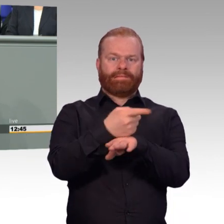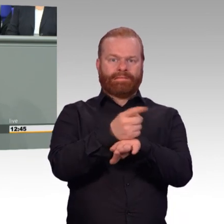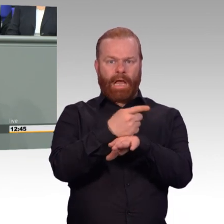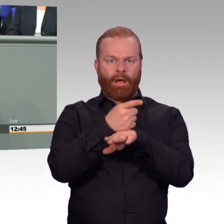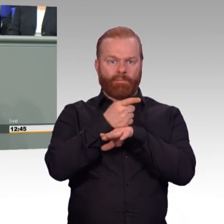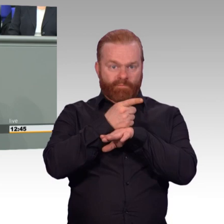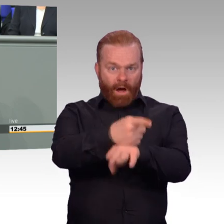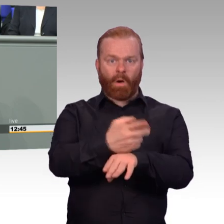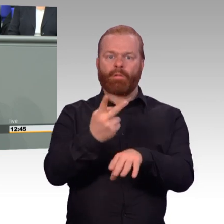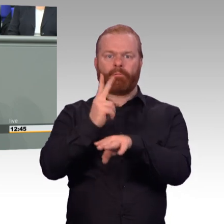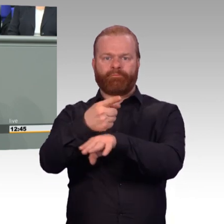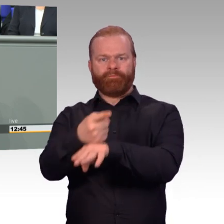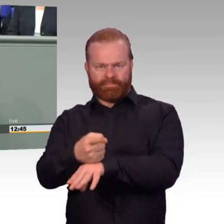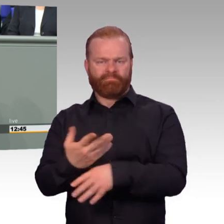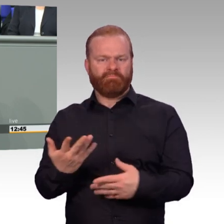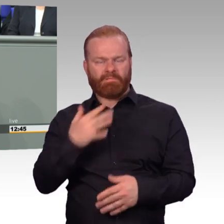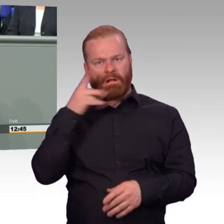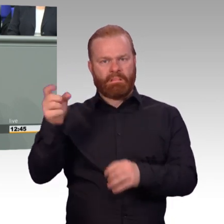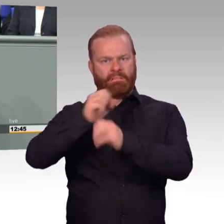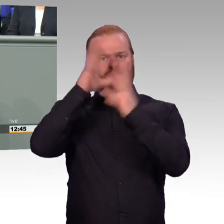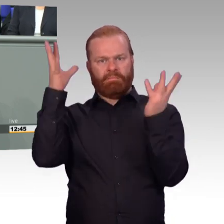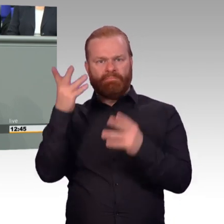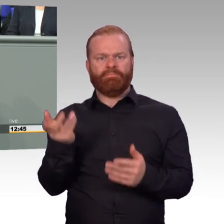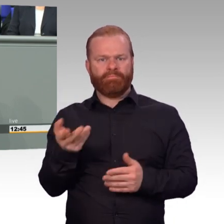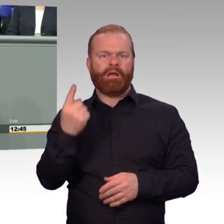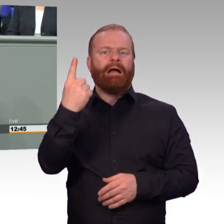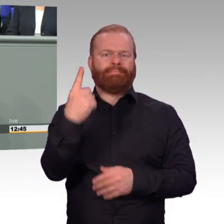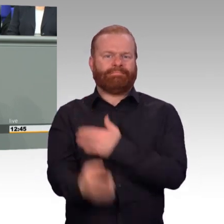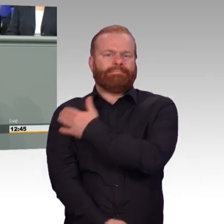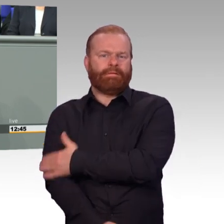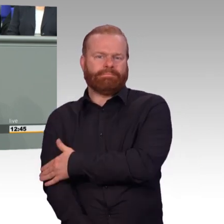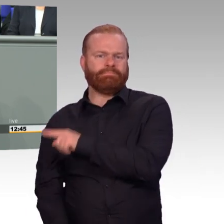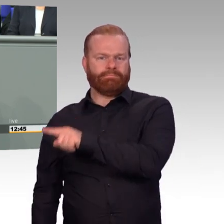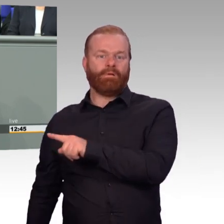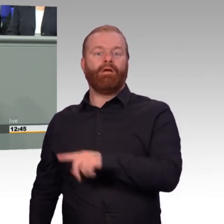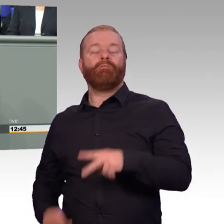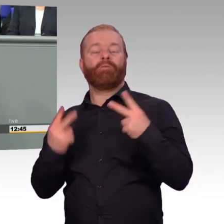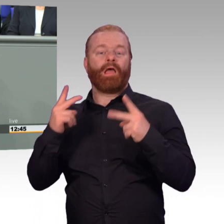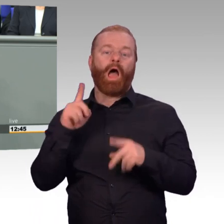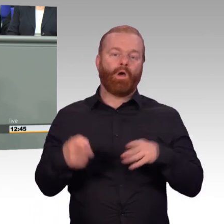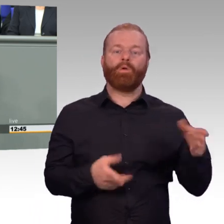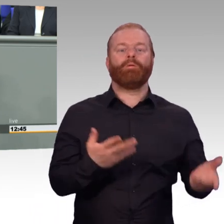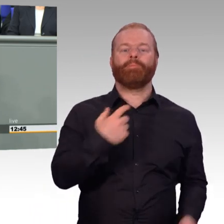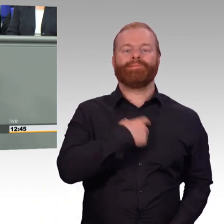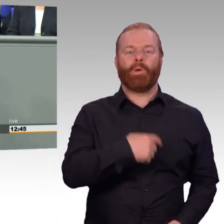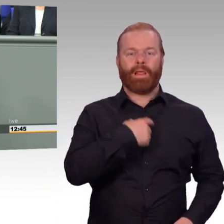den Einsatz zu erbringen? Auch das ist Einsatzbereitschaft. Meine Damen und Herren, beide Fragen